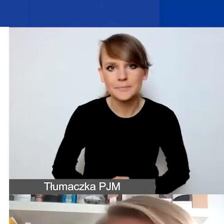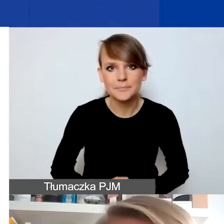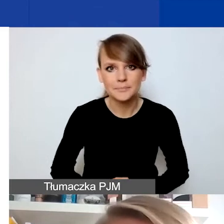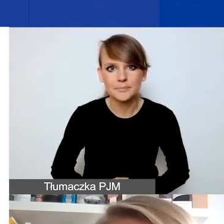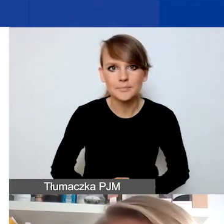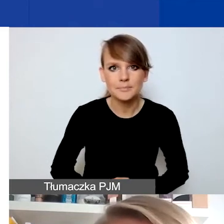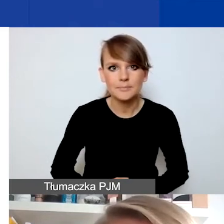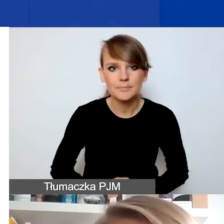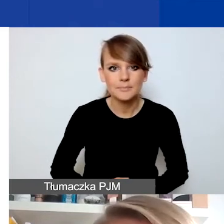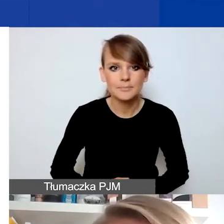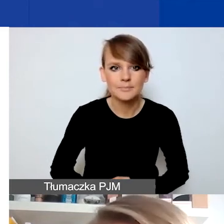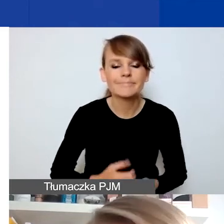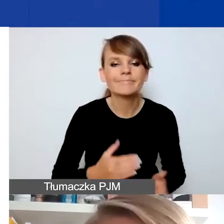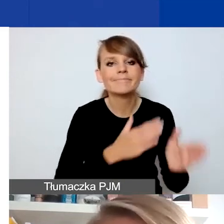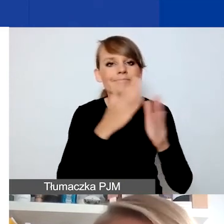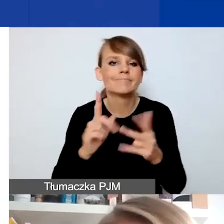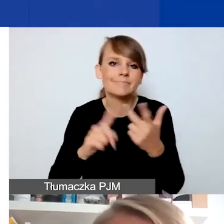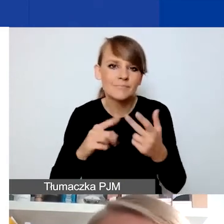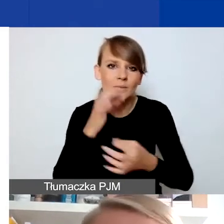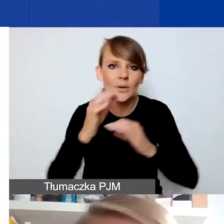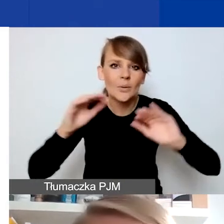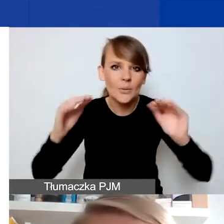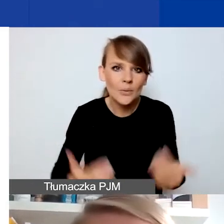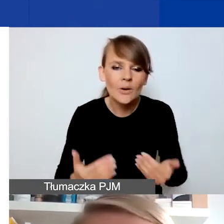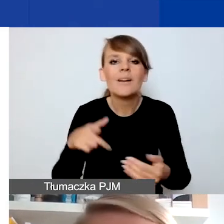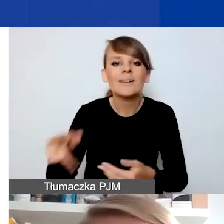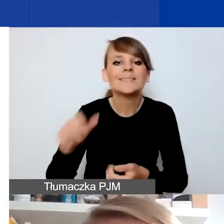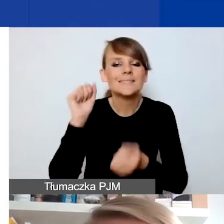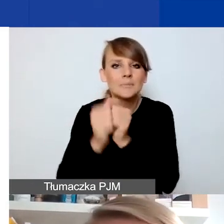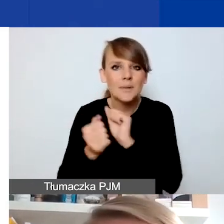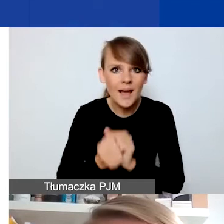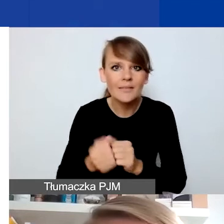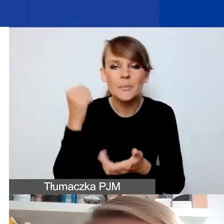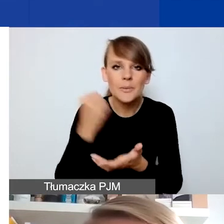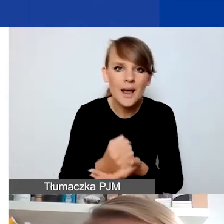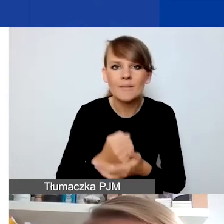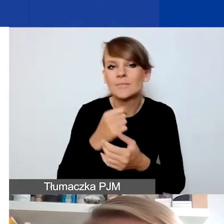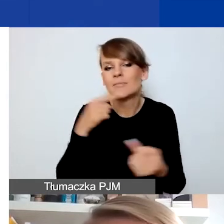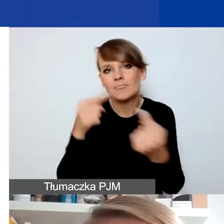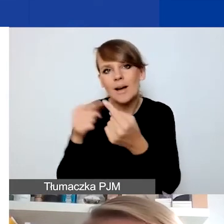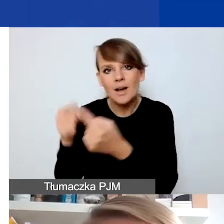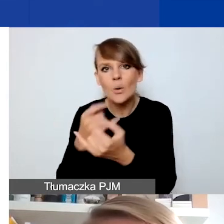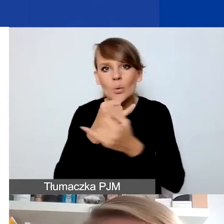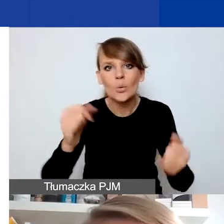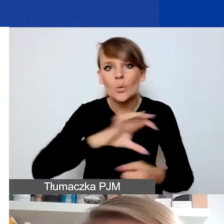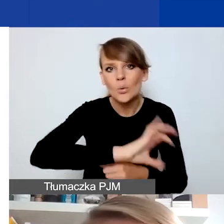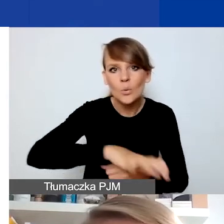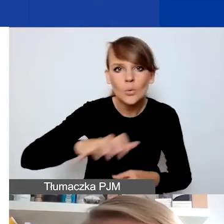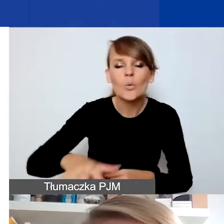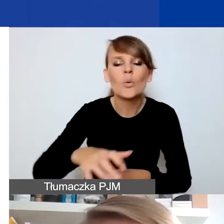Tu się nie będę rozwodzić, ale generalnie wątek zmian prawnych dotyczących różnych grup i tego, jak one mogą wpływać na ich sytuację,